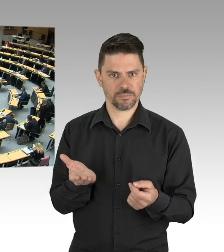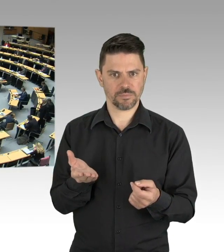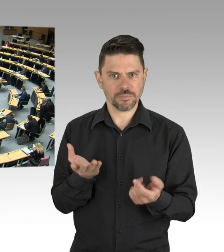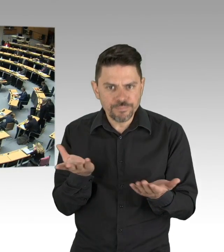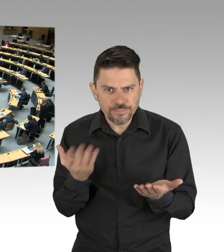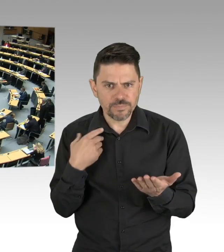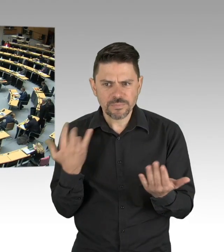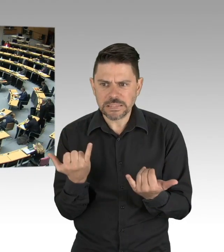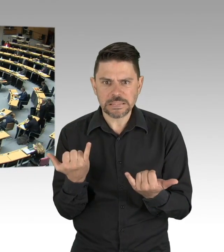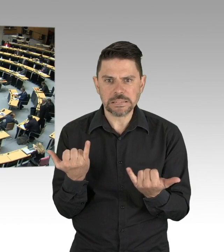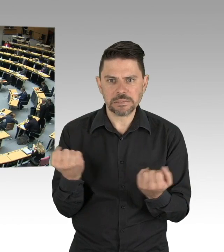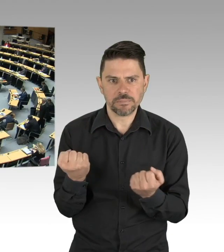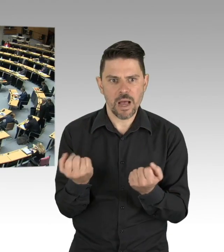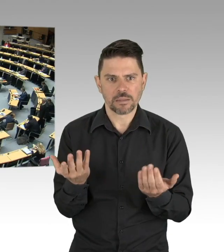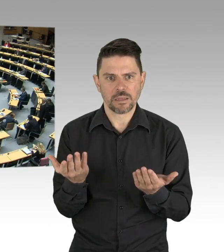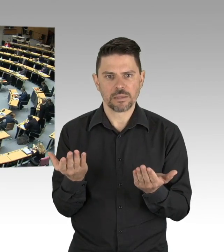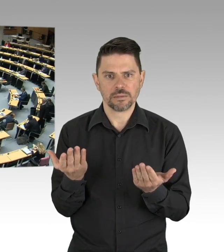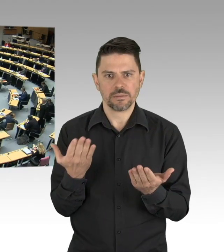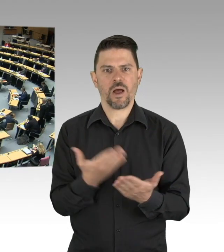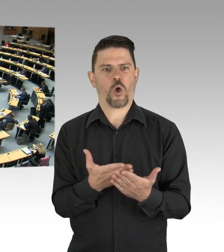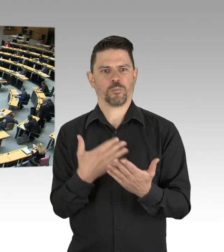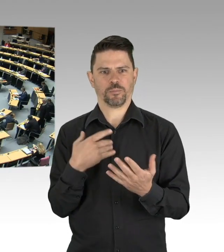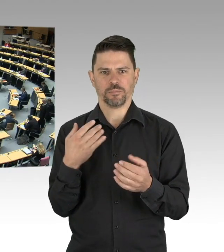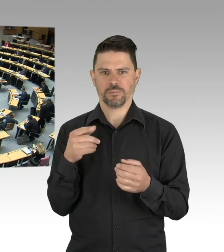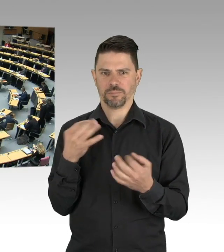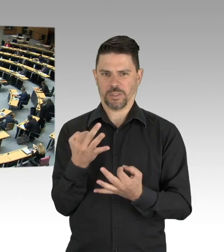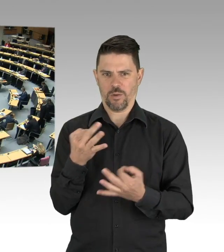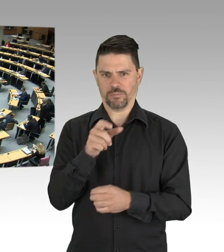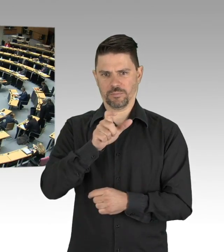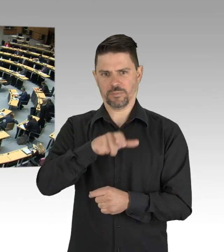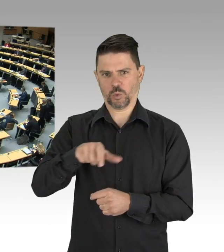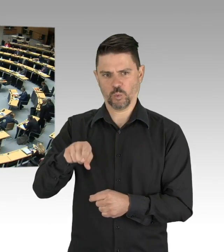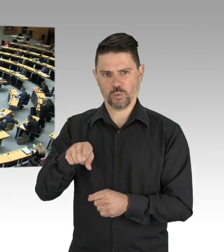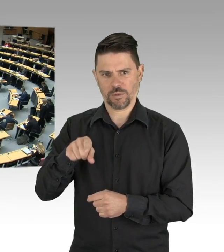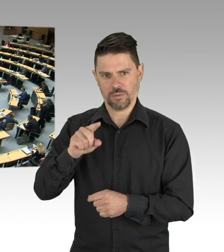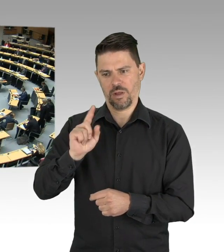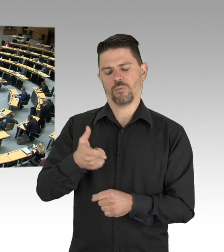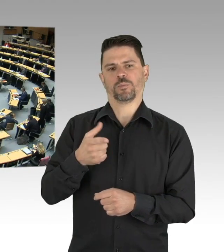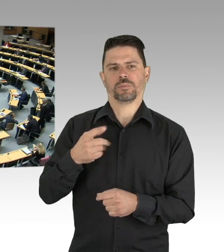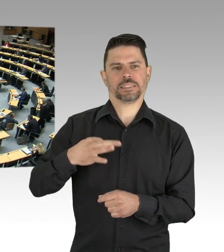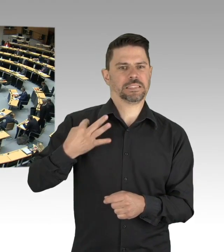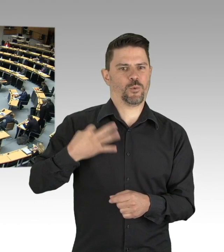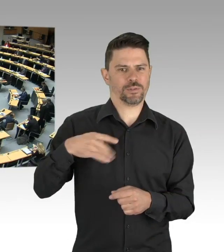Es liegt doch auf der Hand, wer kann sich denn über seine Gesundheit und die Veränderungen im täglichen Handeln Gedanken machen,